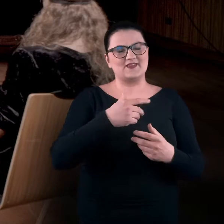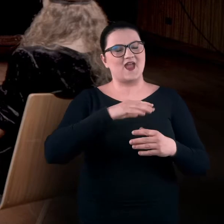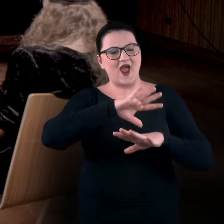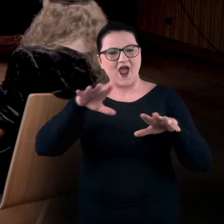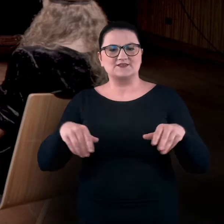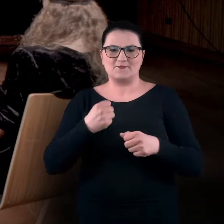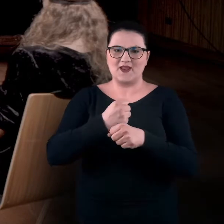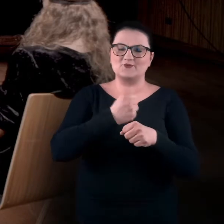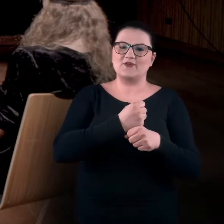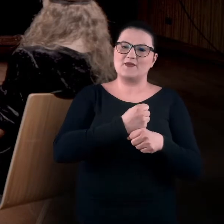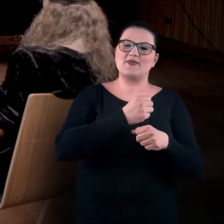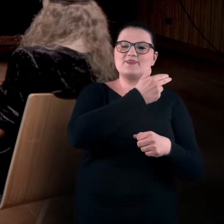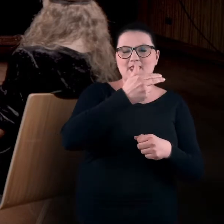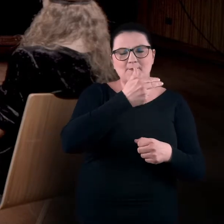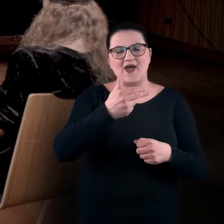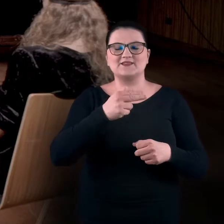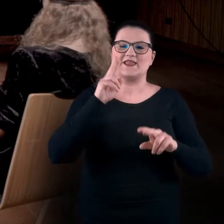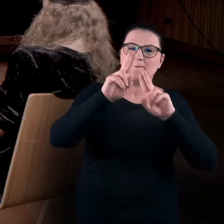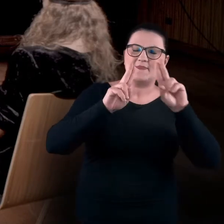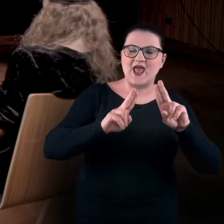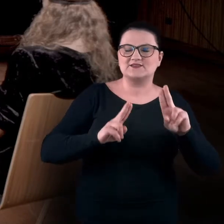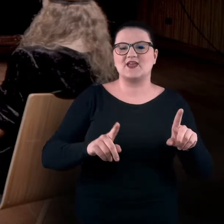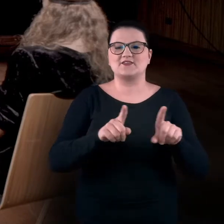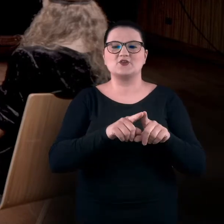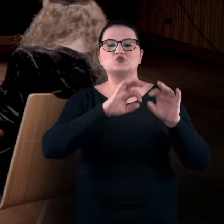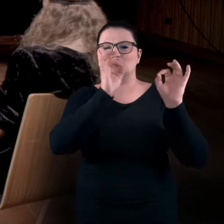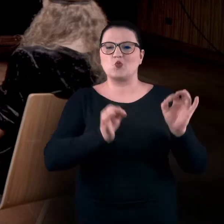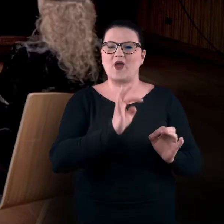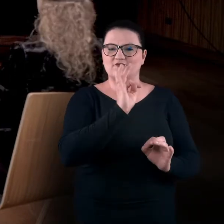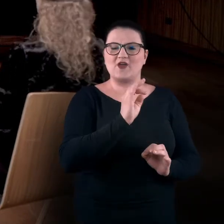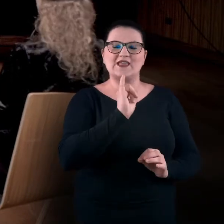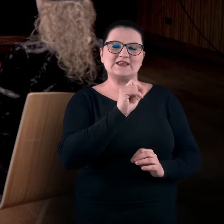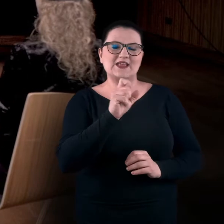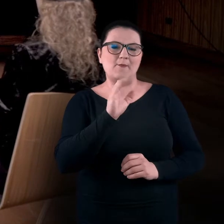dotyczącymi impresjonistów i sztuki Izabelli Gustowskiej.